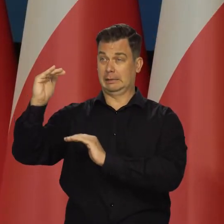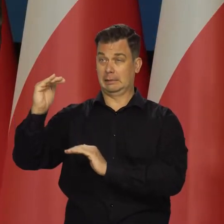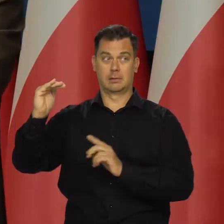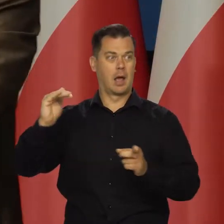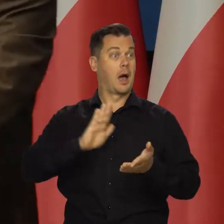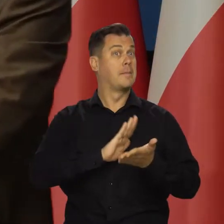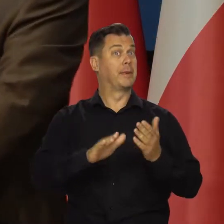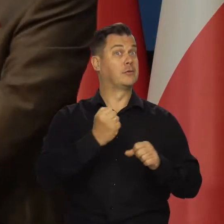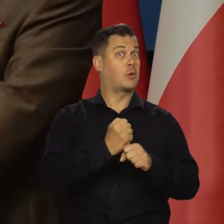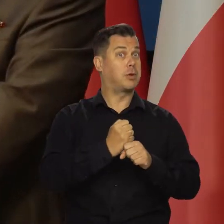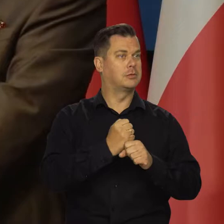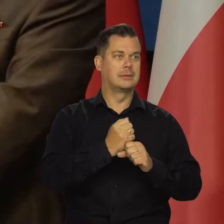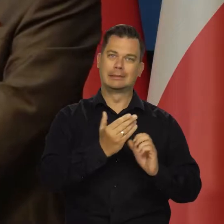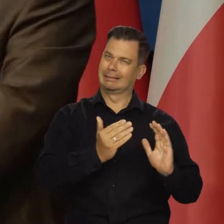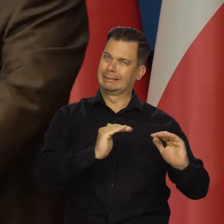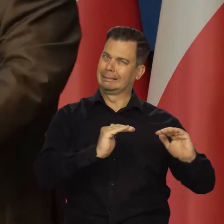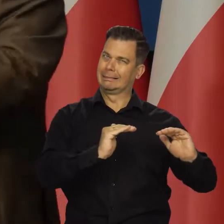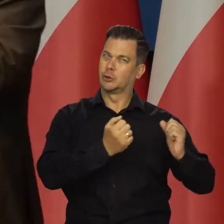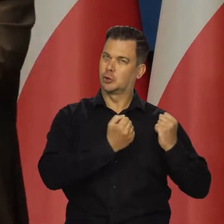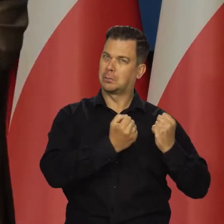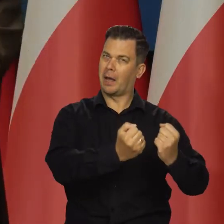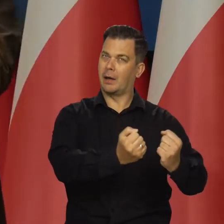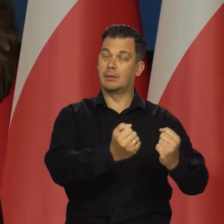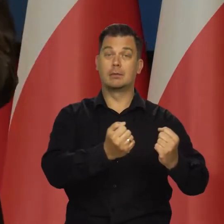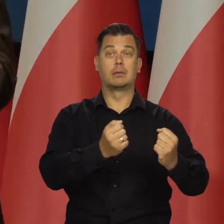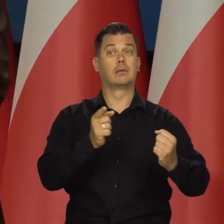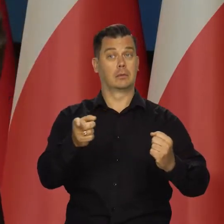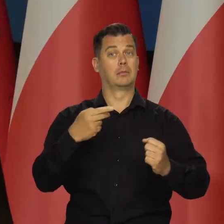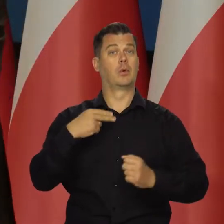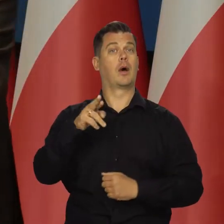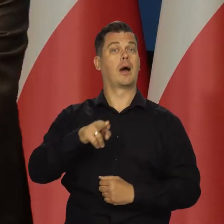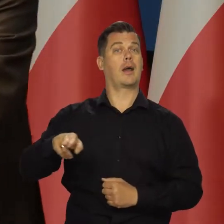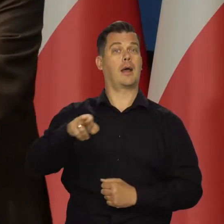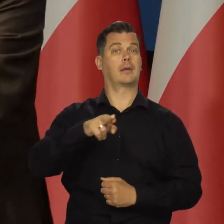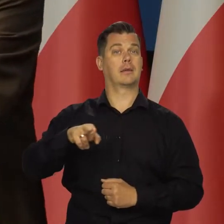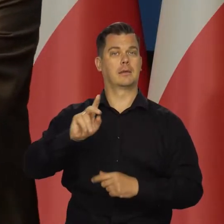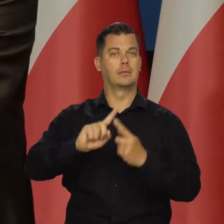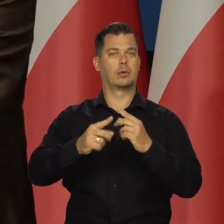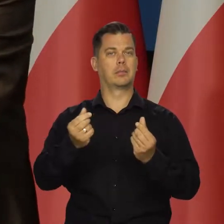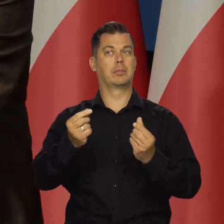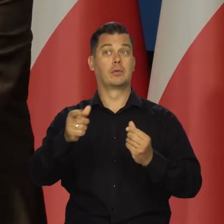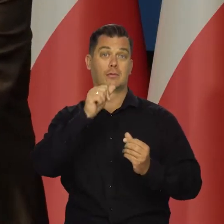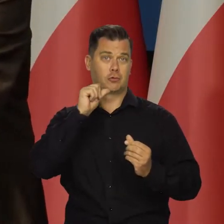ale nie spowodować bezrobocia i musimy się w tym jakoś znajdować. To było zadanie Rady Polityki Pieniężnej wczoraj.